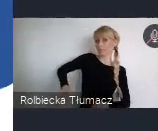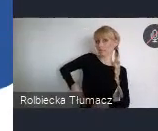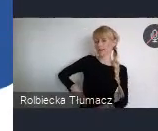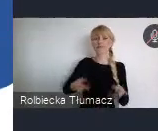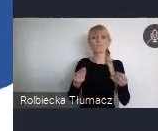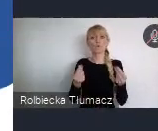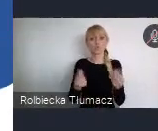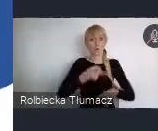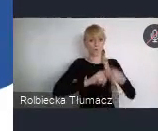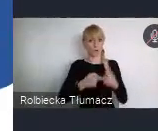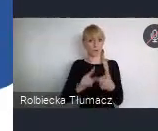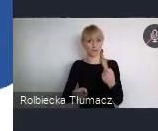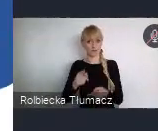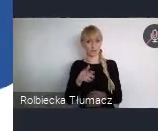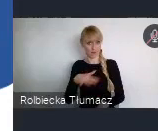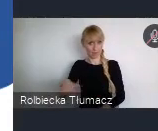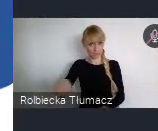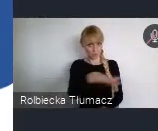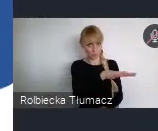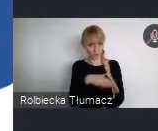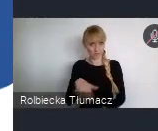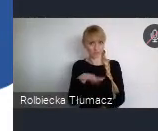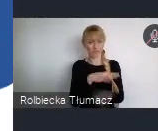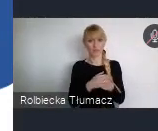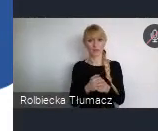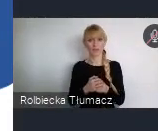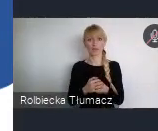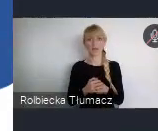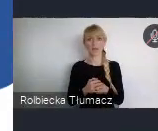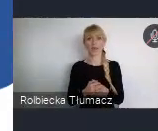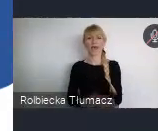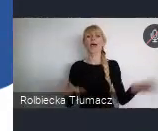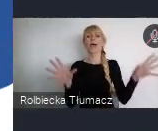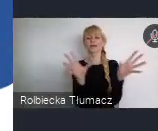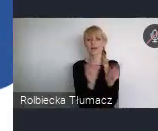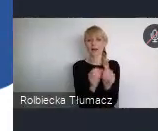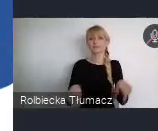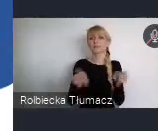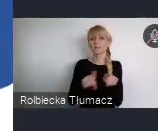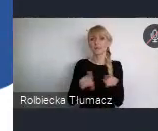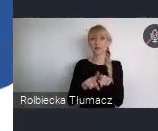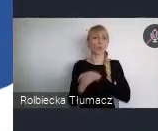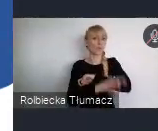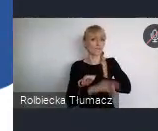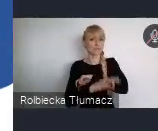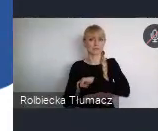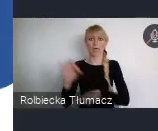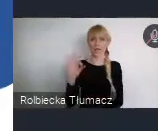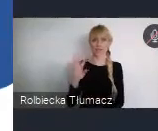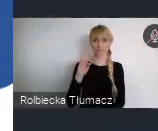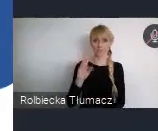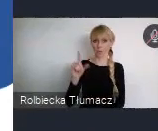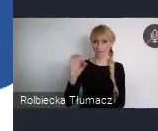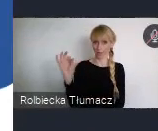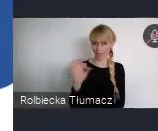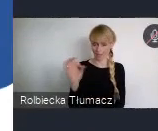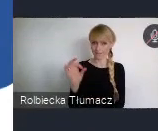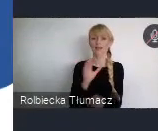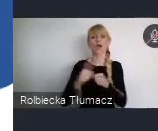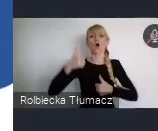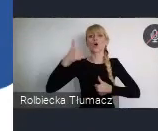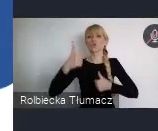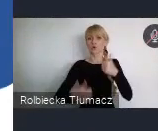z Uniwersytetem SWPS, jest konkurs, który został ogłoszony -